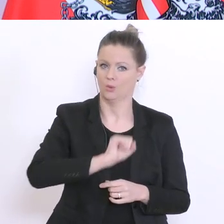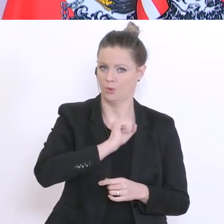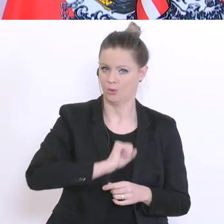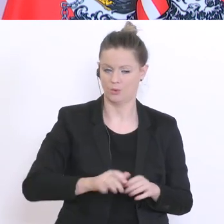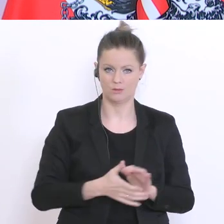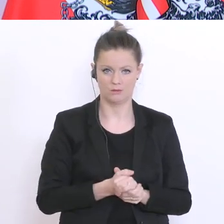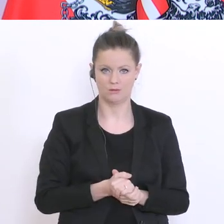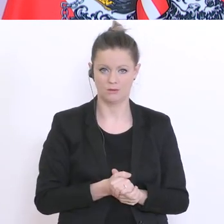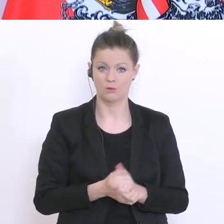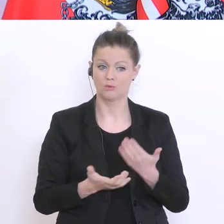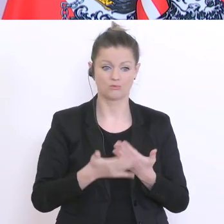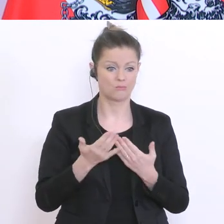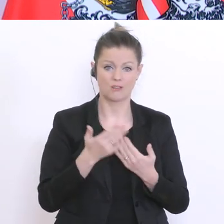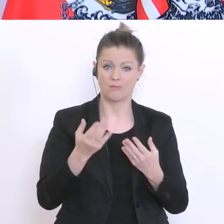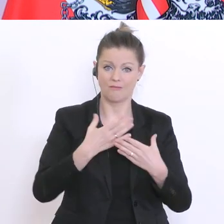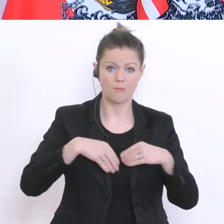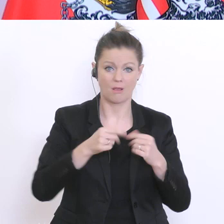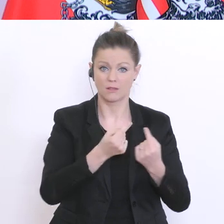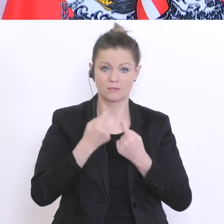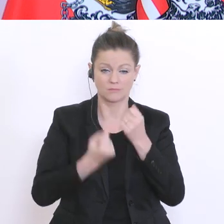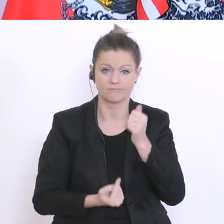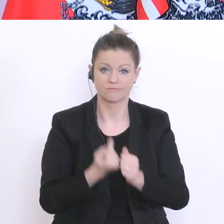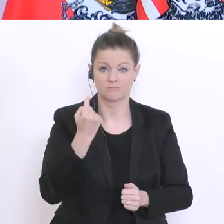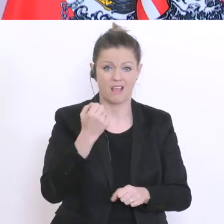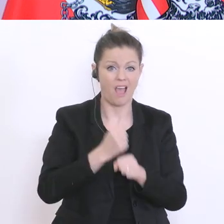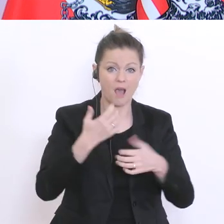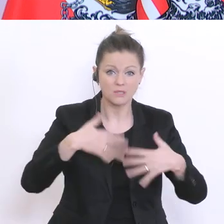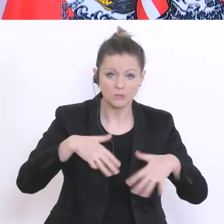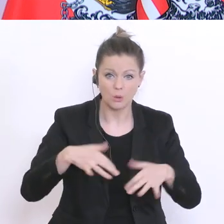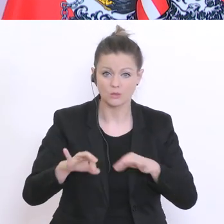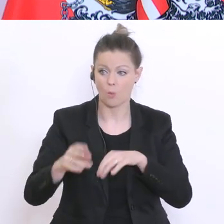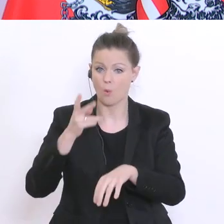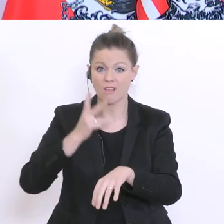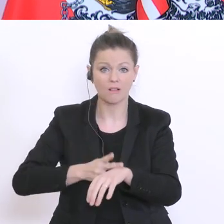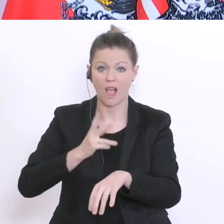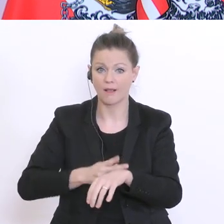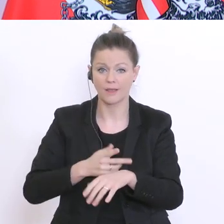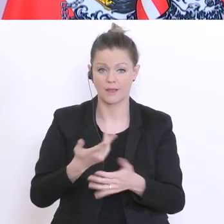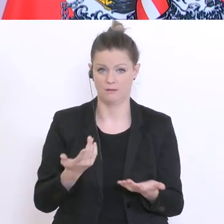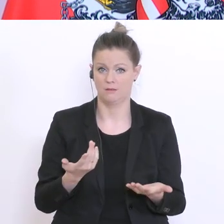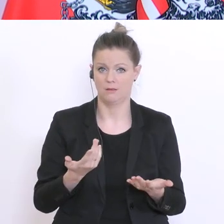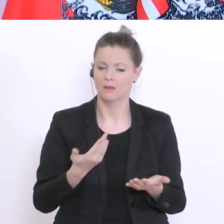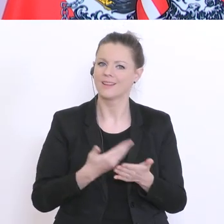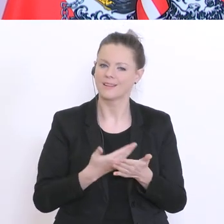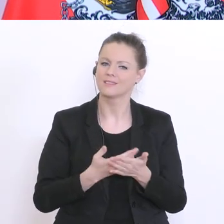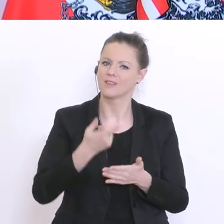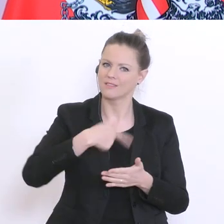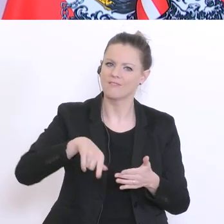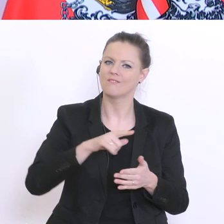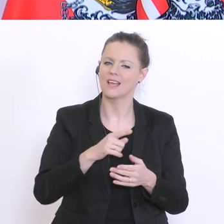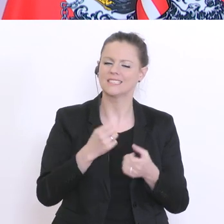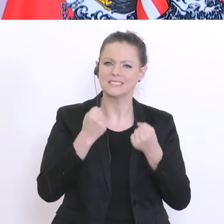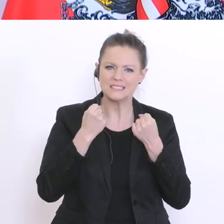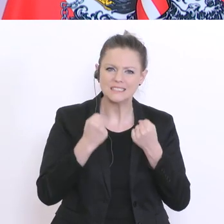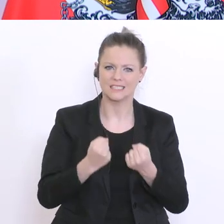Familie Arbeitslosigkeit hinzu oder Krankheit. Wir werden daher Wege finden, finden müssen,